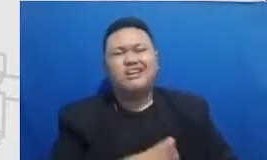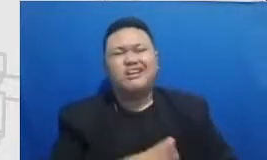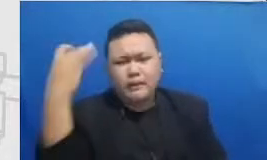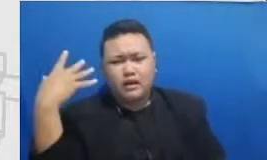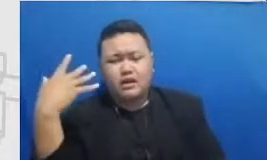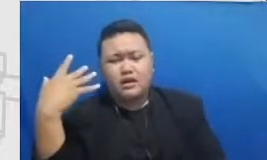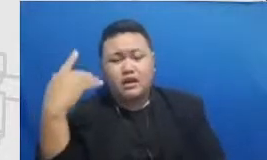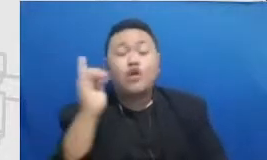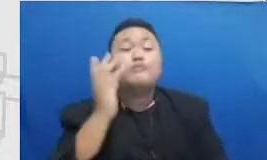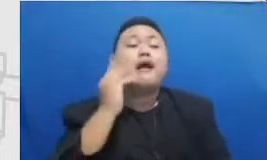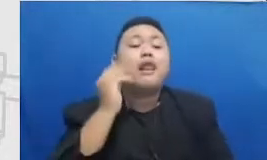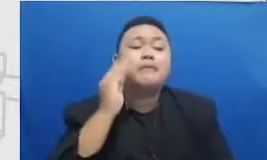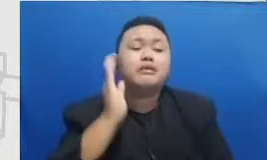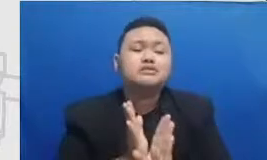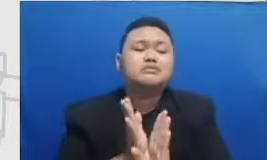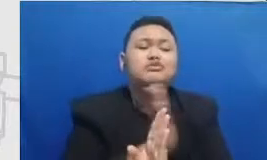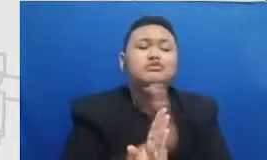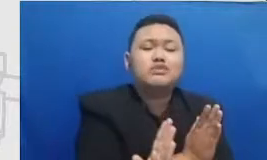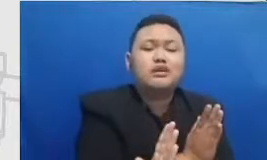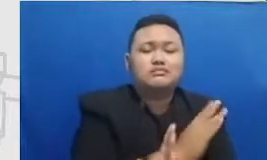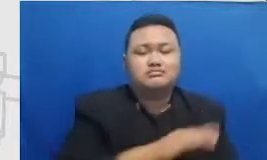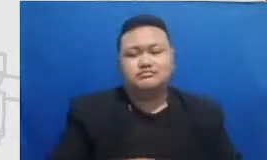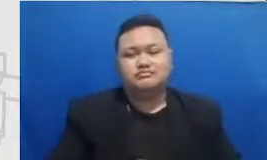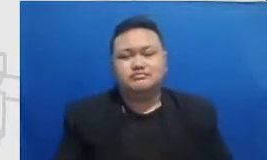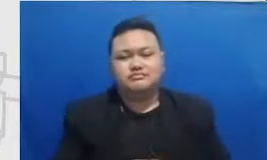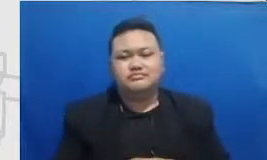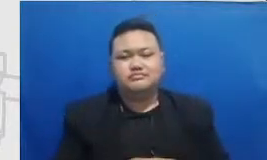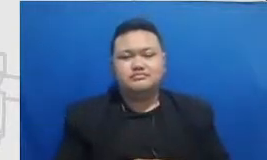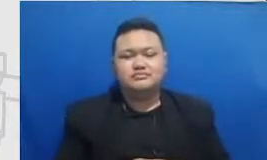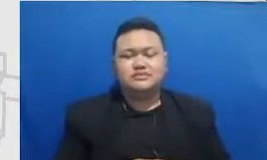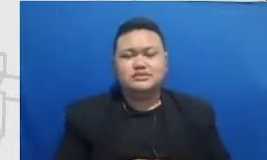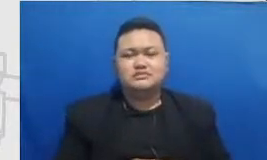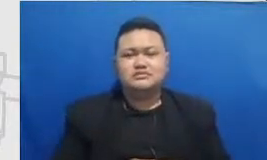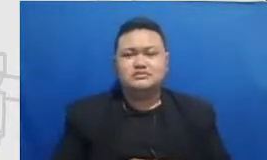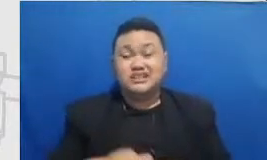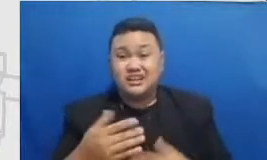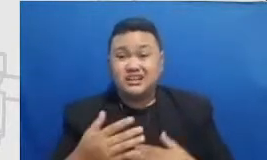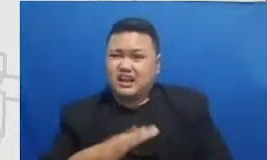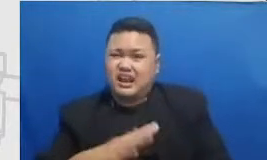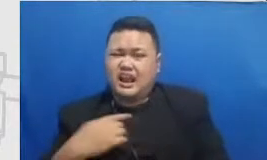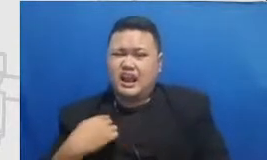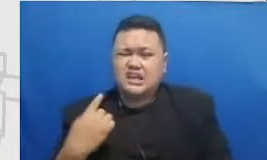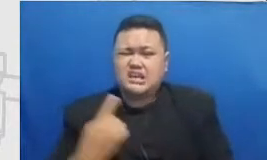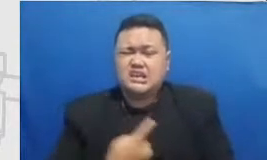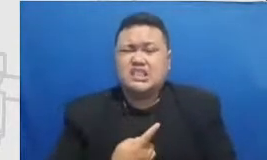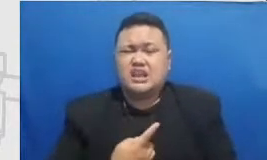momen-momen dimana kita naik kelas dari es keadaan seterusnya itu makanya perlu dirayakan